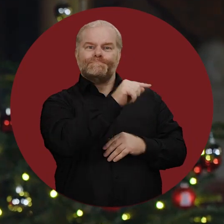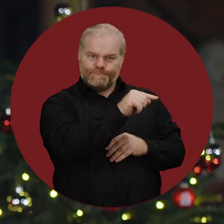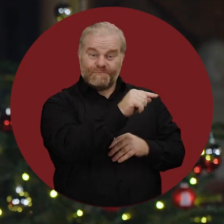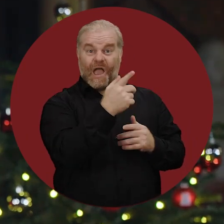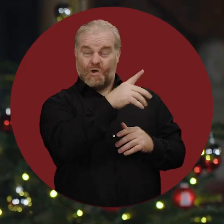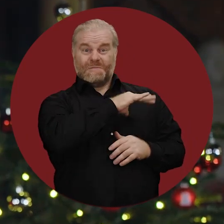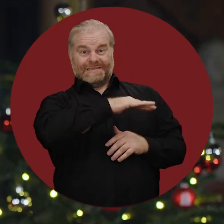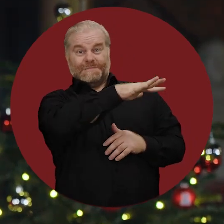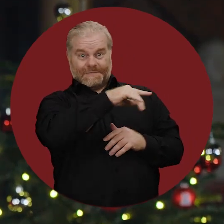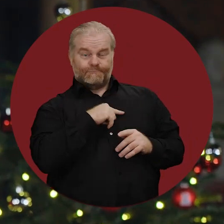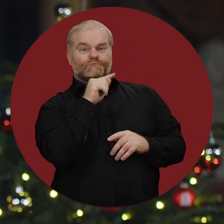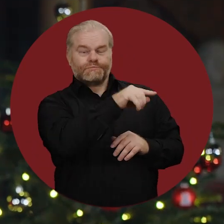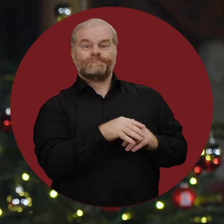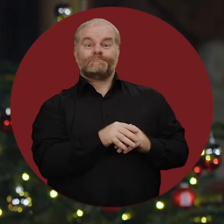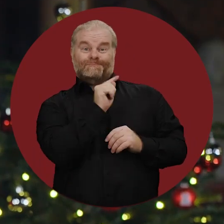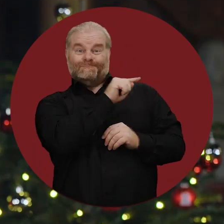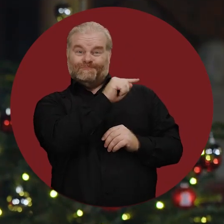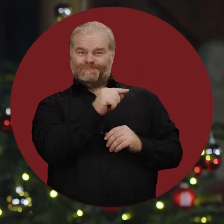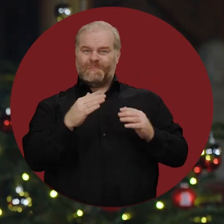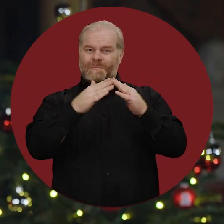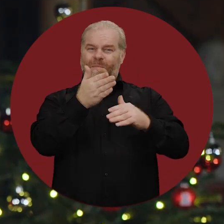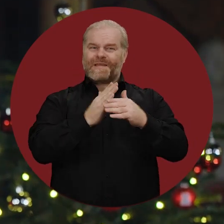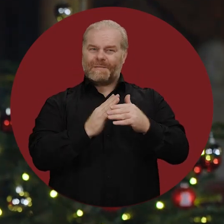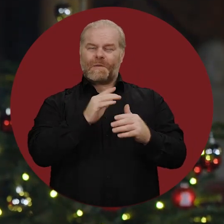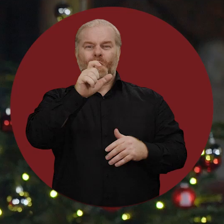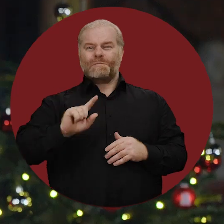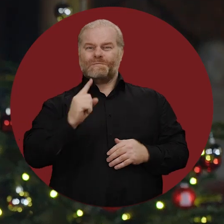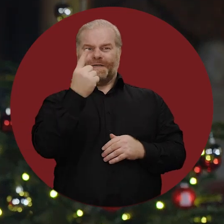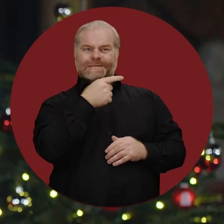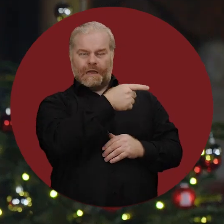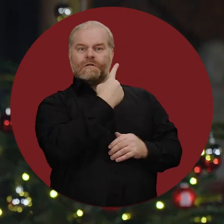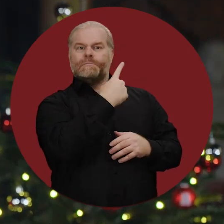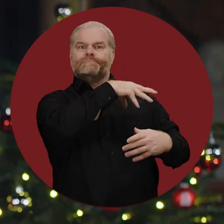das in den palästinensischen Gebieten liegt. Der Bürgermeister von Bethlehem